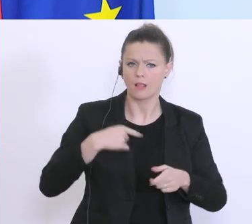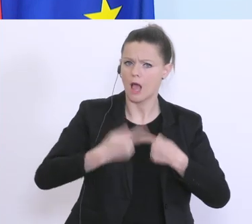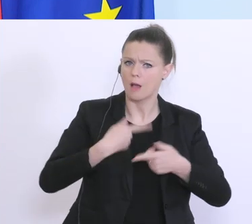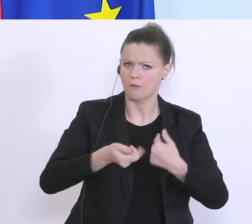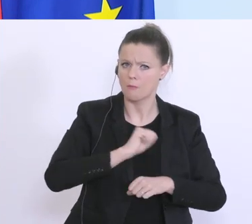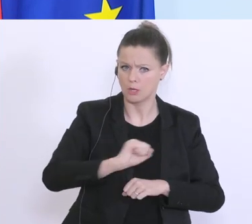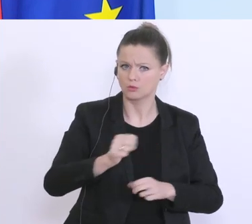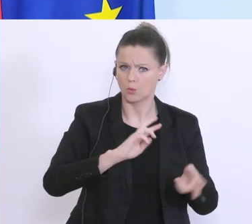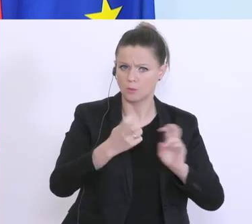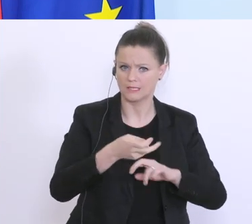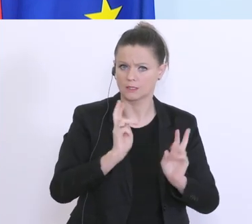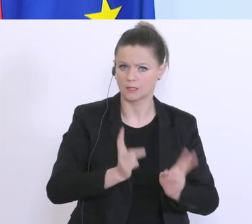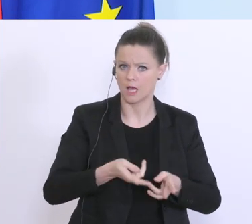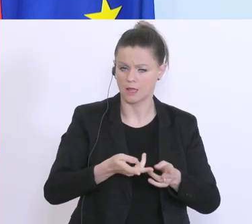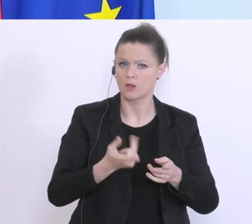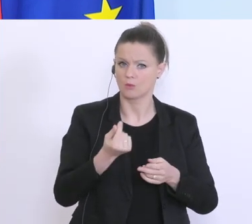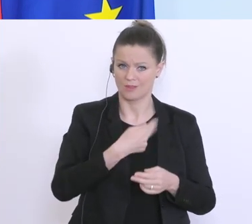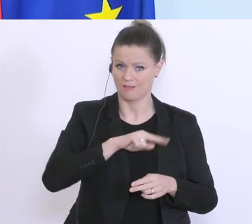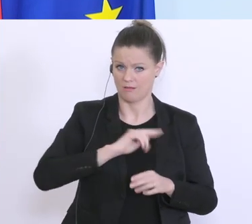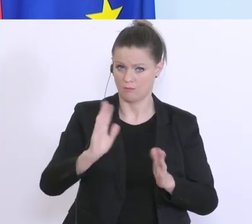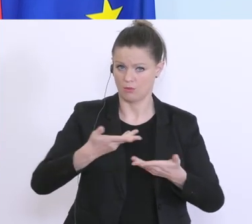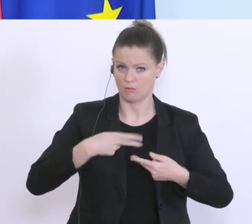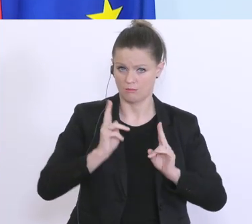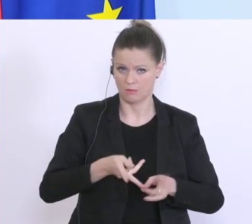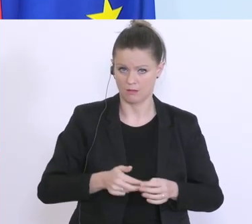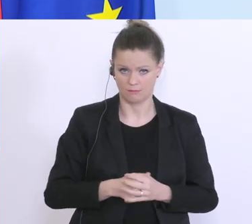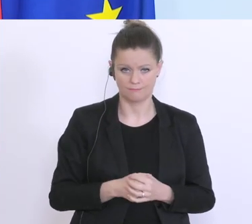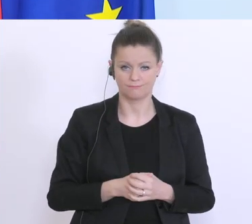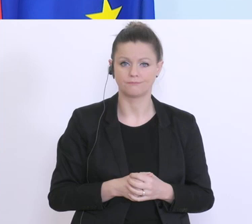um eben schneller auch zu diesen Garantien kommen zu können. Wir haben darüber hinaus,